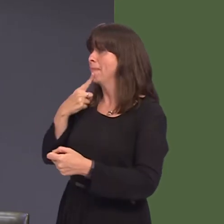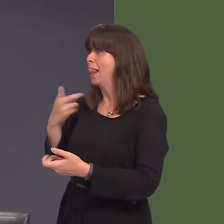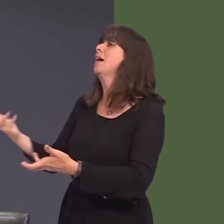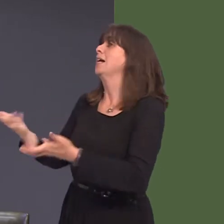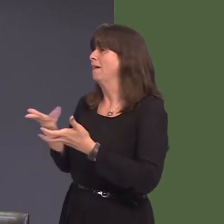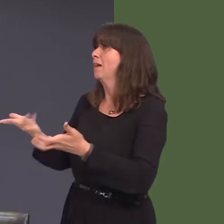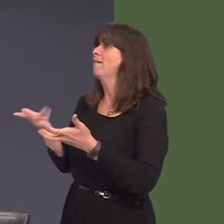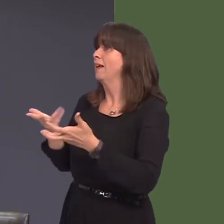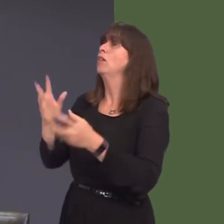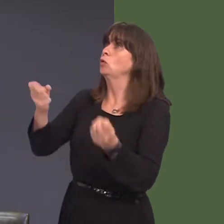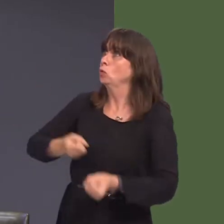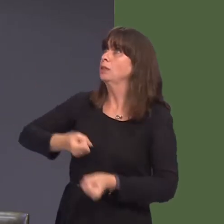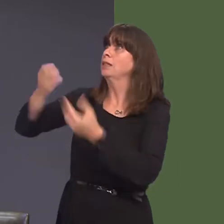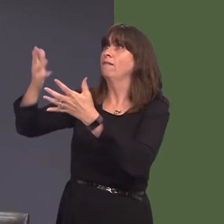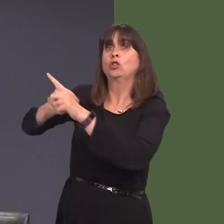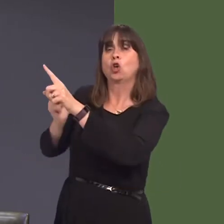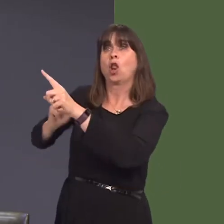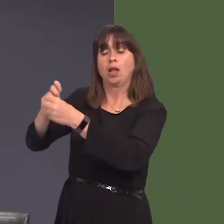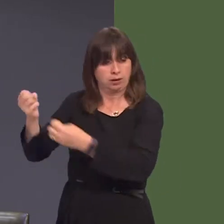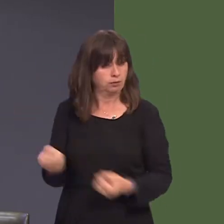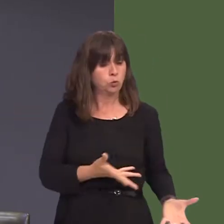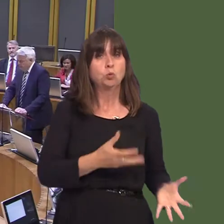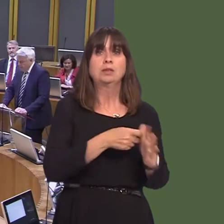heb, yn y pen draw, benderfynu nad yw e yn gost effeithiol?